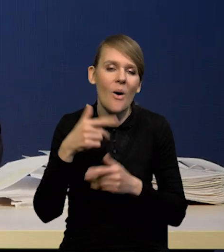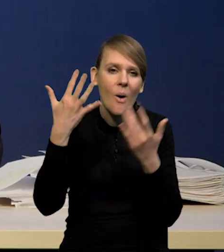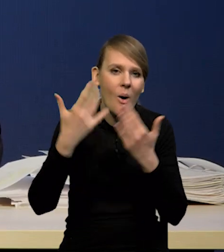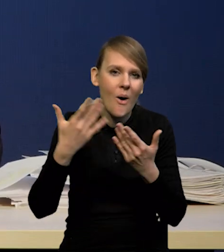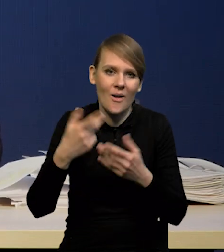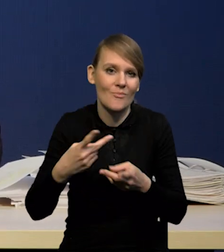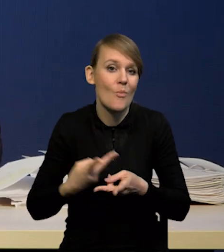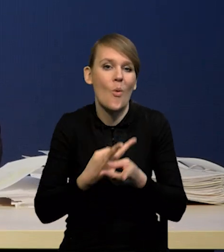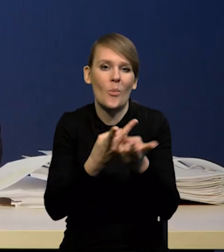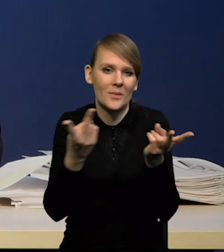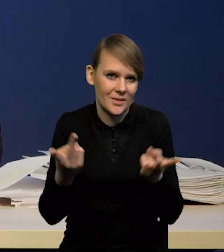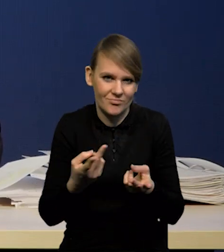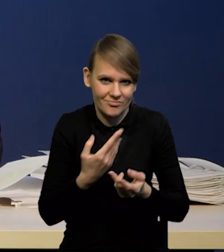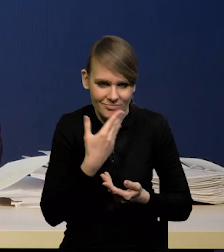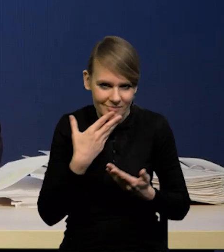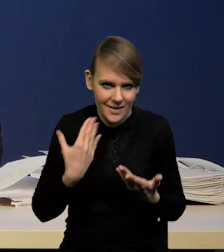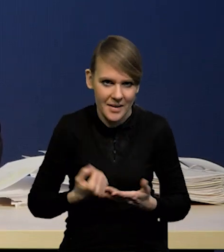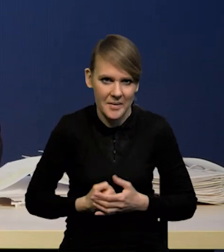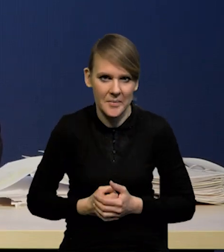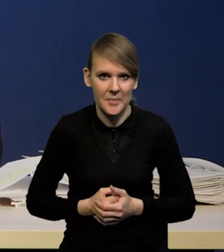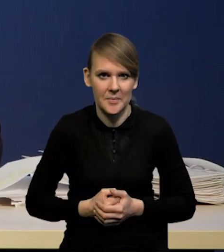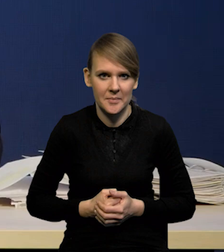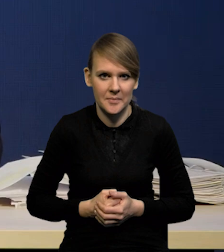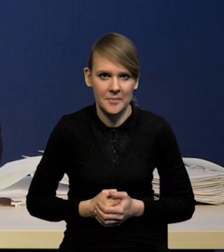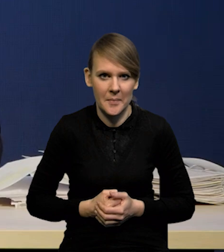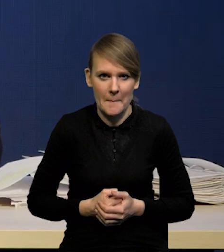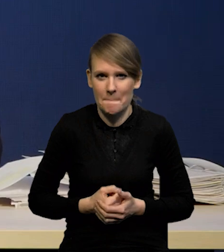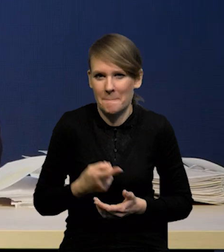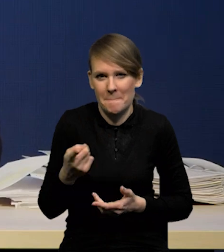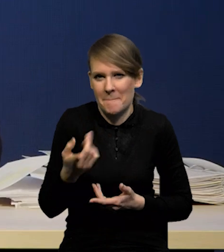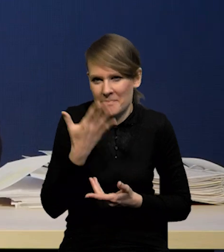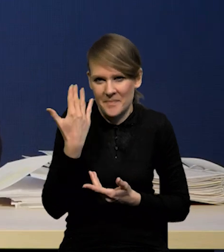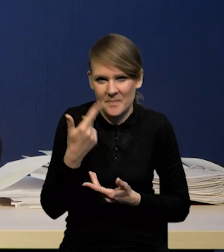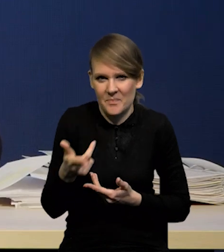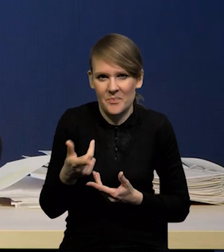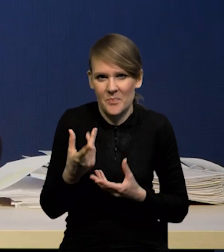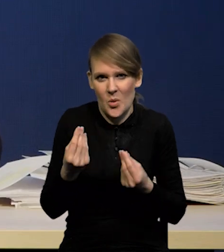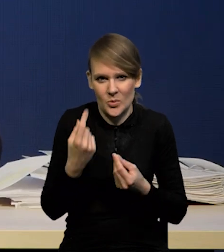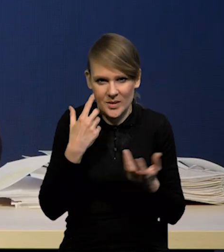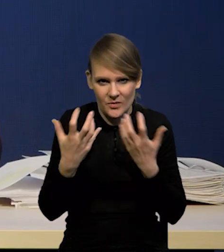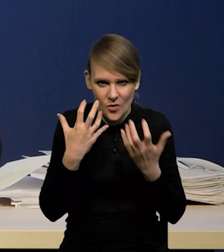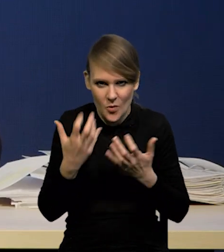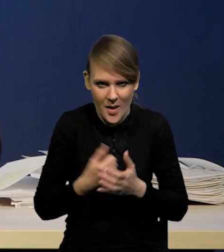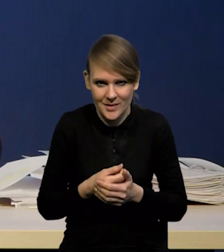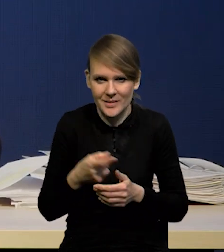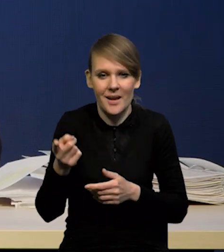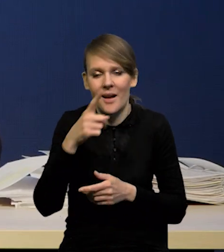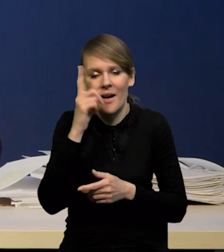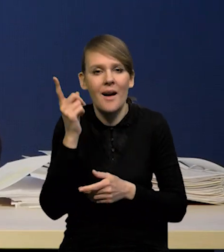Natomiast nie wiem jakie znaczenie miałaby taka informacja, skoro te oczekiwania się bardzo zmieniają